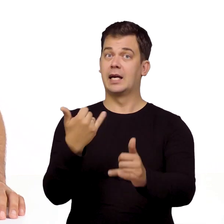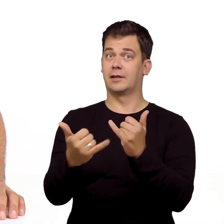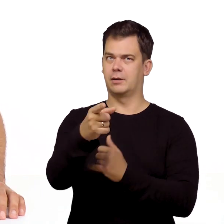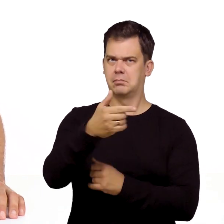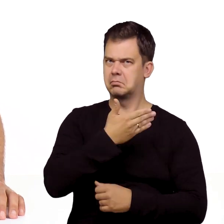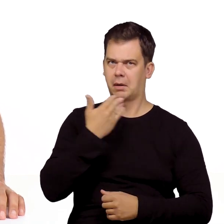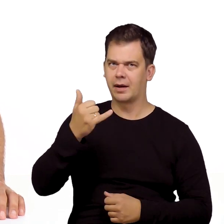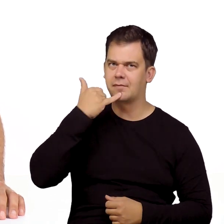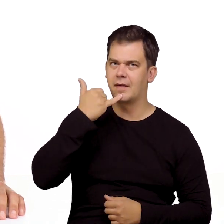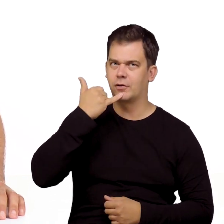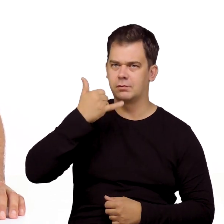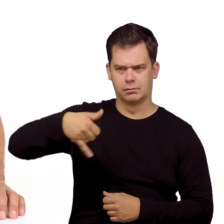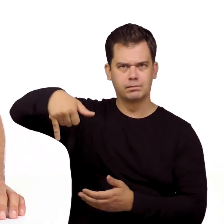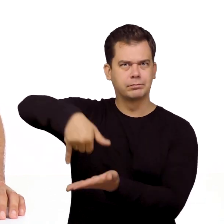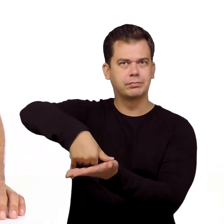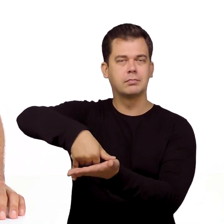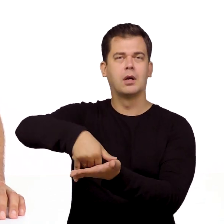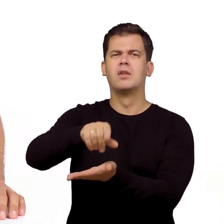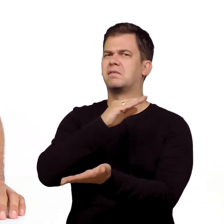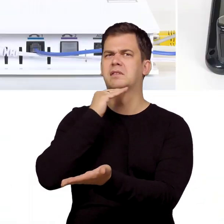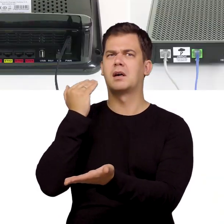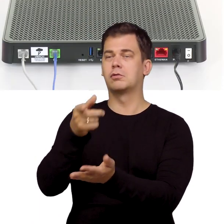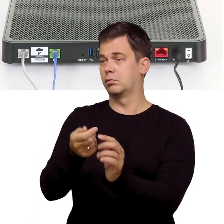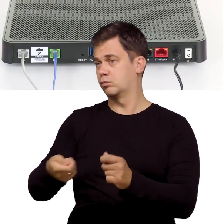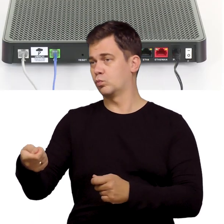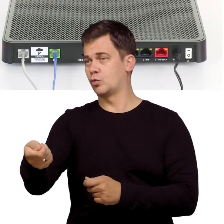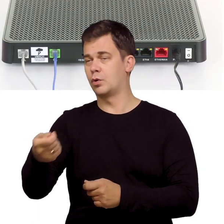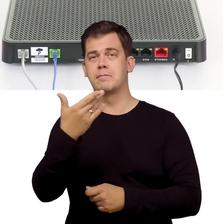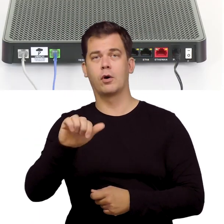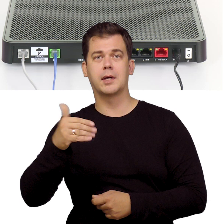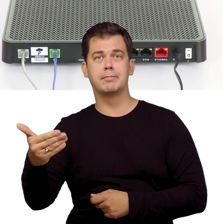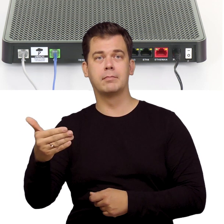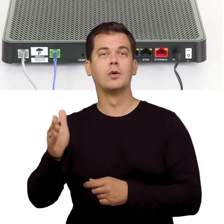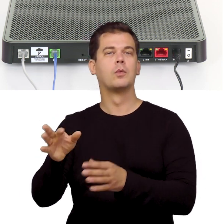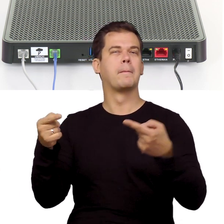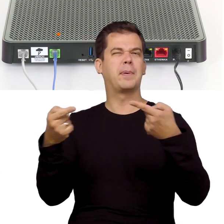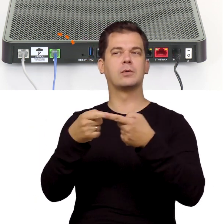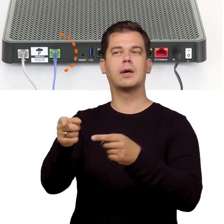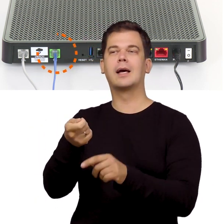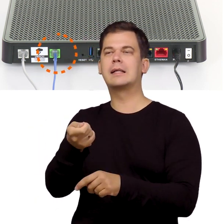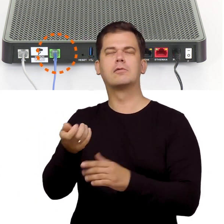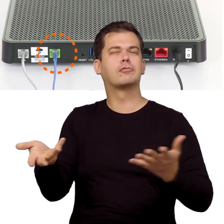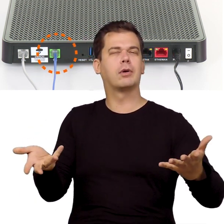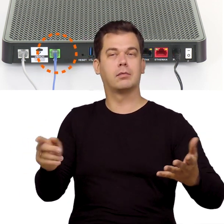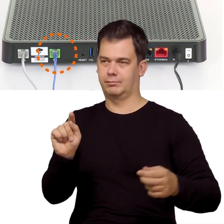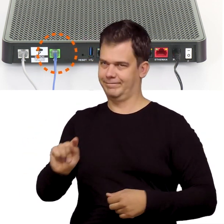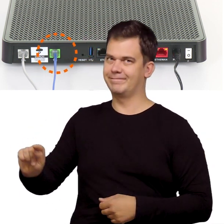Jeśli do tej pory nie korzystałeś z telefonu stacjonarnego to wystarczy że podłączysz go teraz do modemu do odpowiedniego gniazdka.